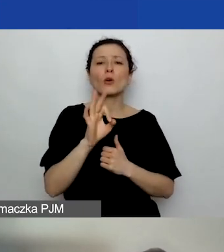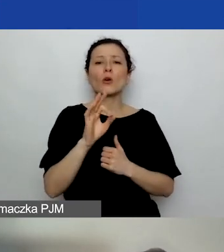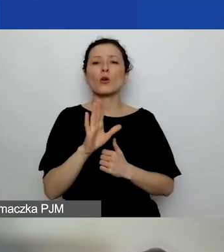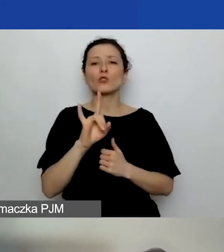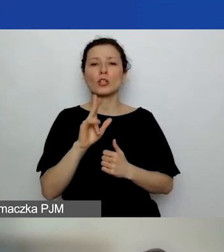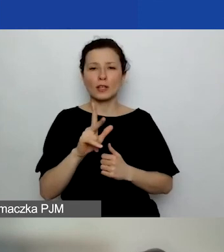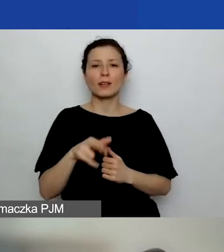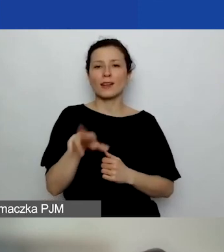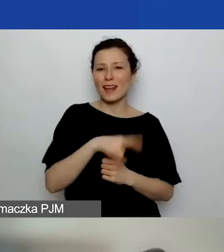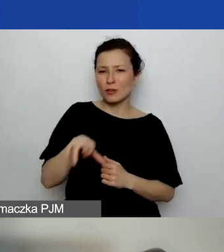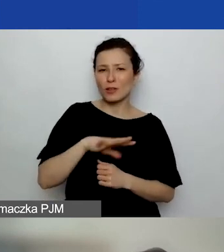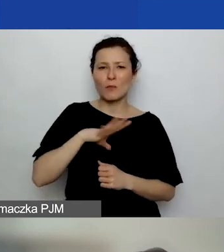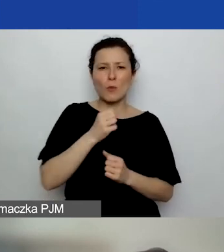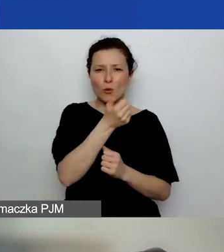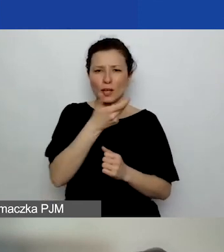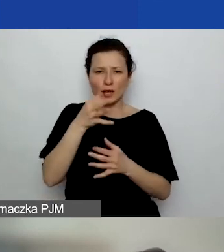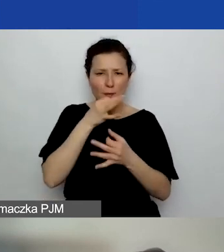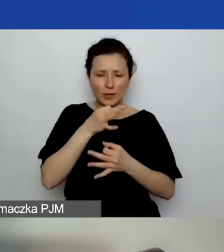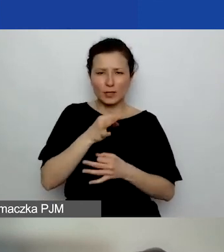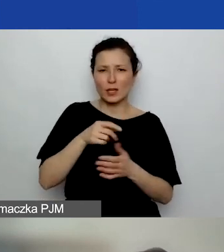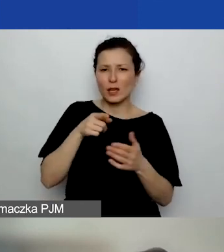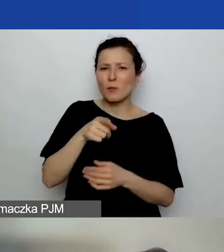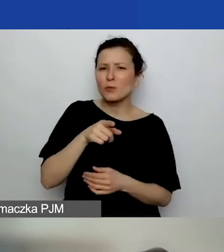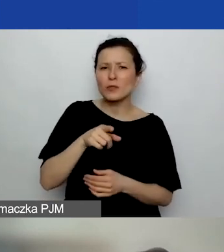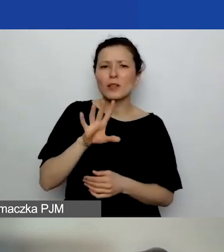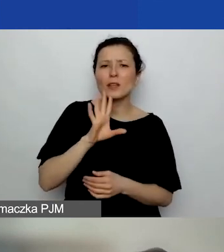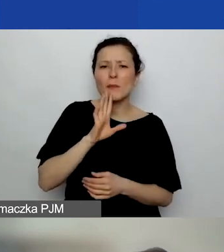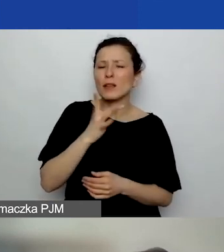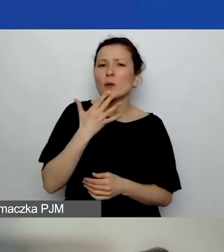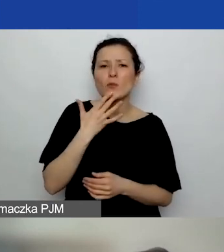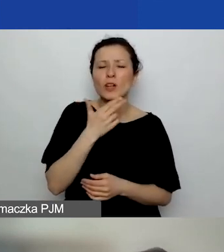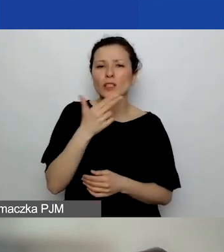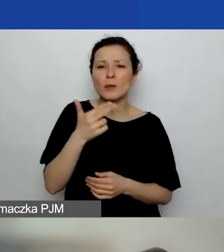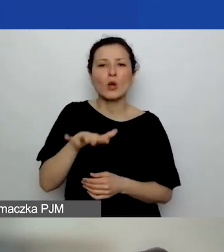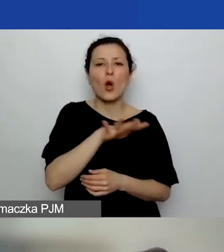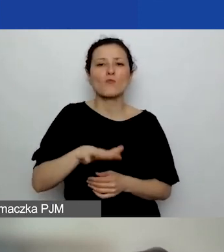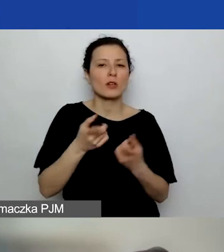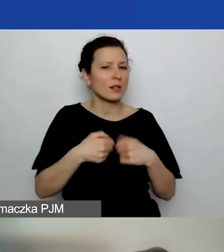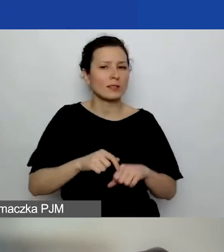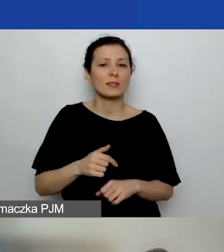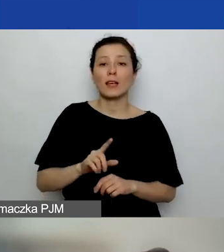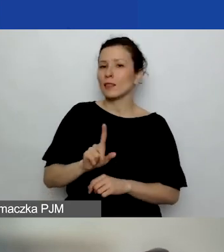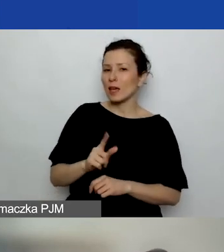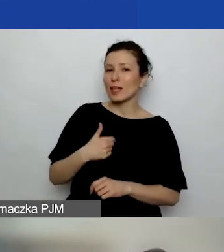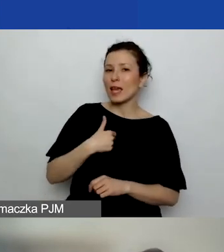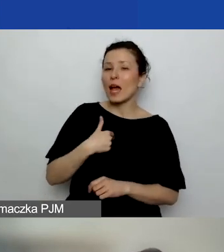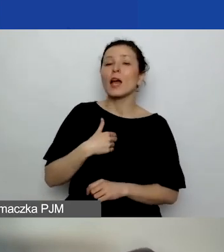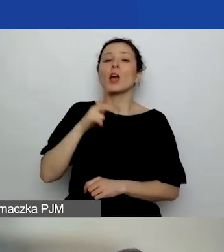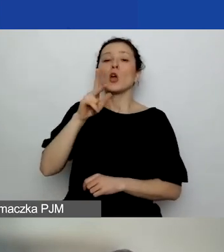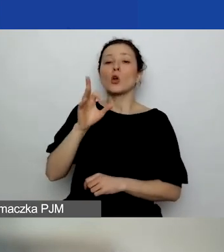Tam było kilka takich pytań. Ty nie mówiłaś o obszarze realizacji. Nie, ja mówiłam o.... Koszyki, jeżeli w ogóle...